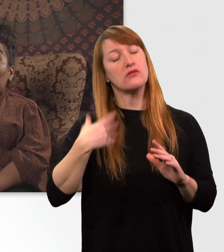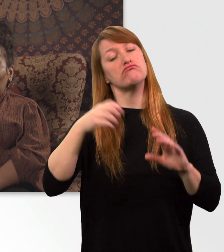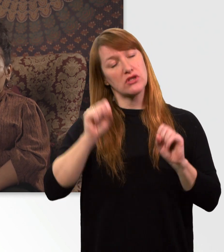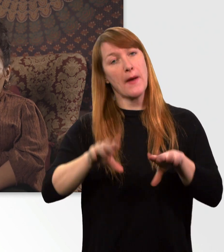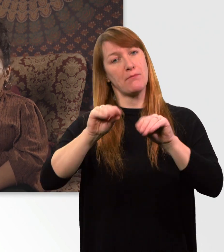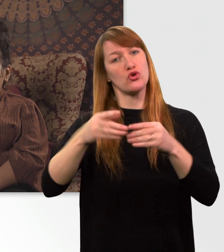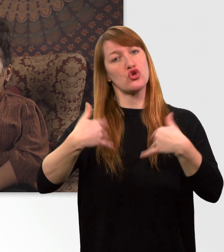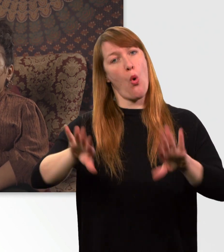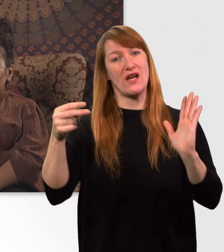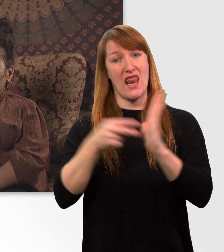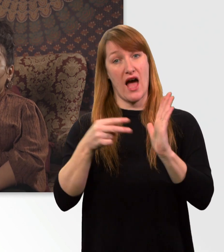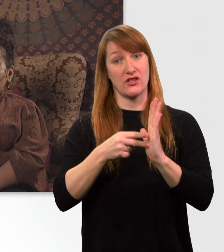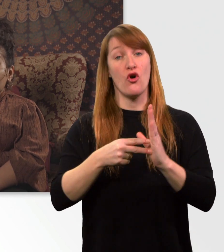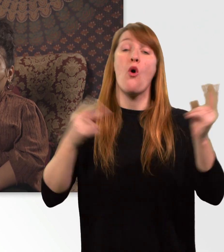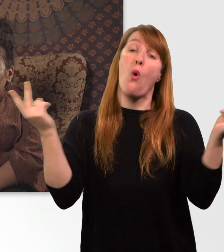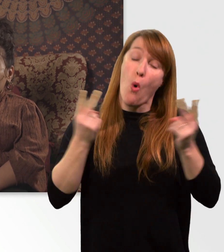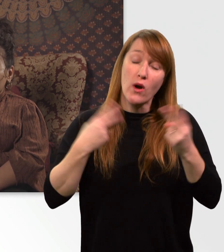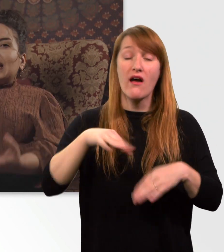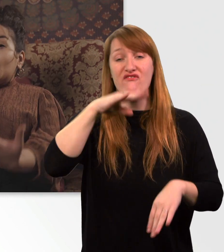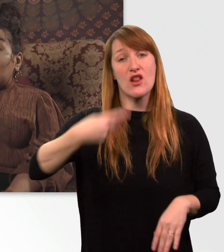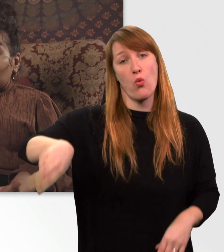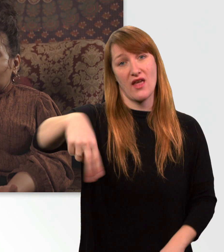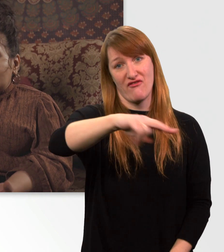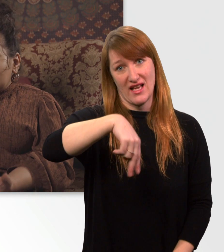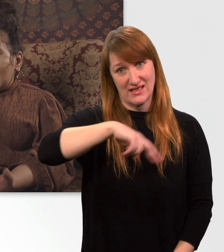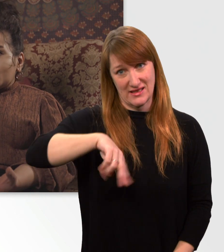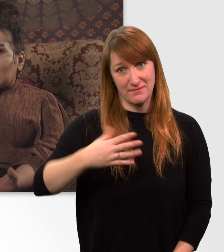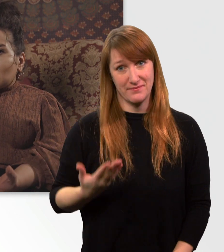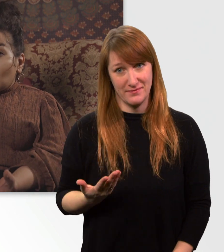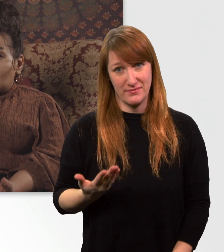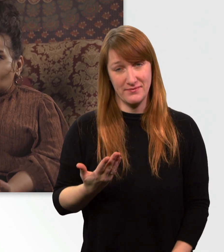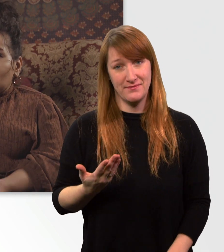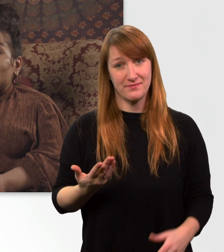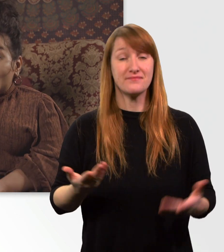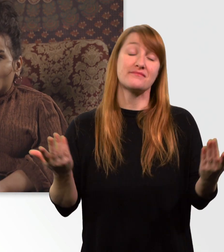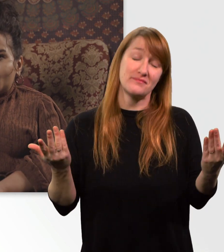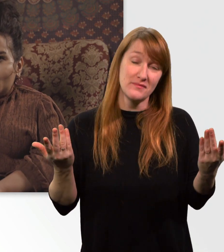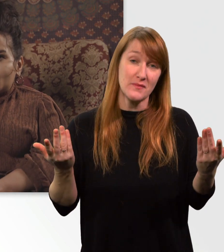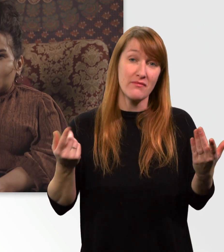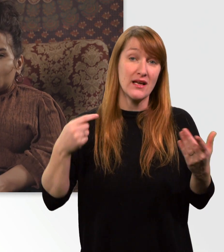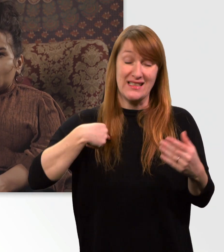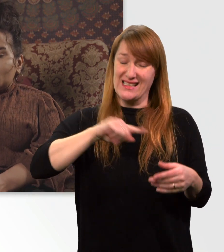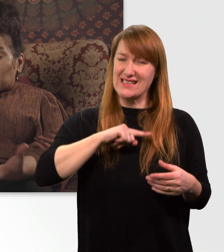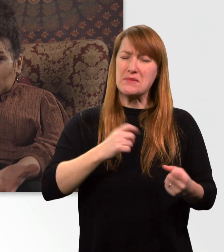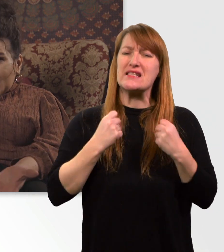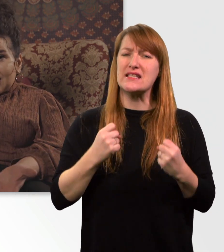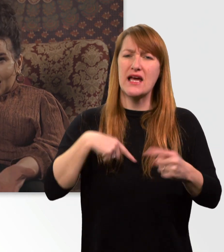Außer ich bin extrem viel unterwegs. Ich persönlich lade meinen Rollstuhl jede Nacht, damit ich spontan sein kann